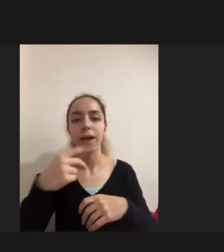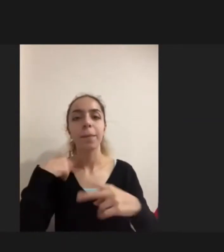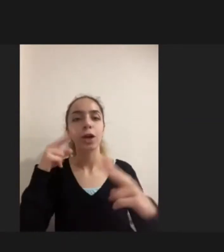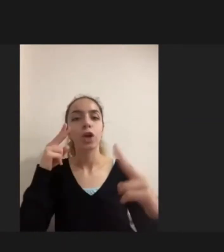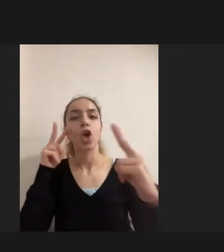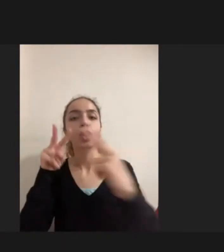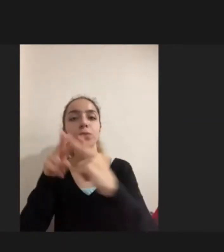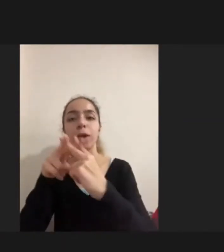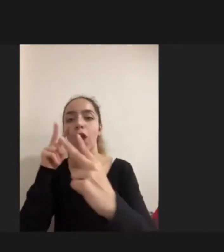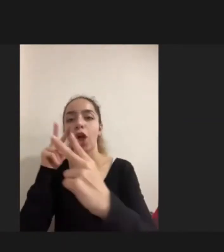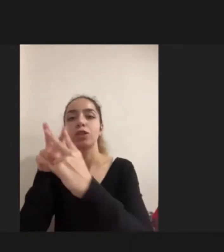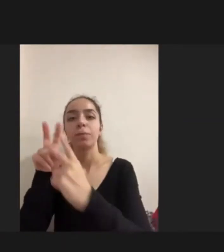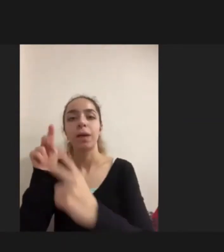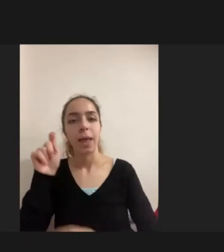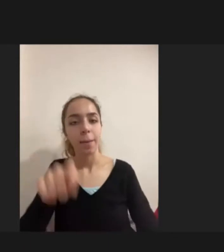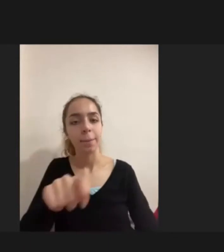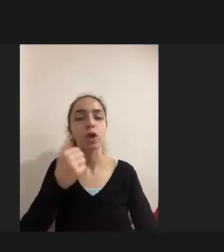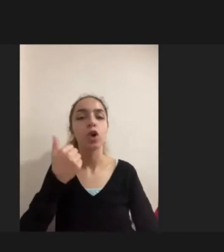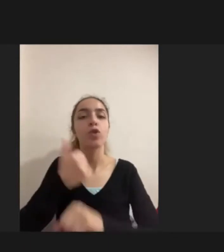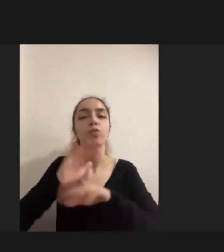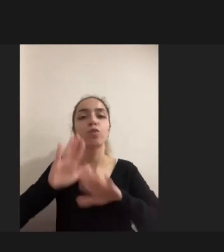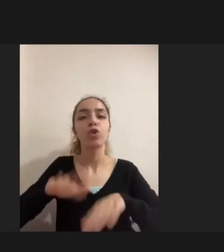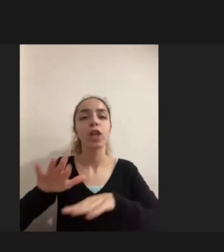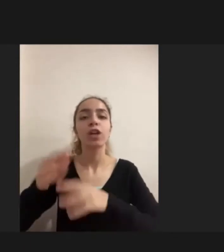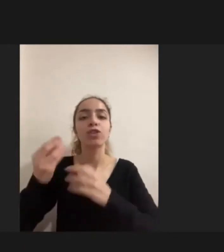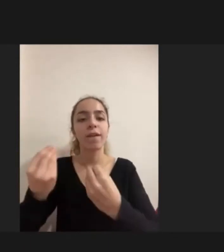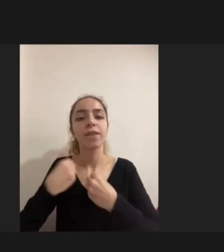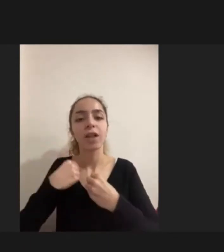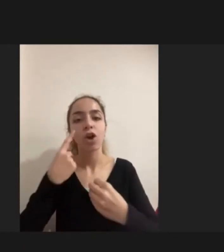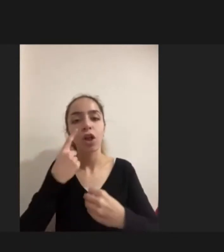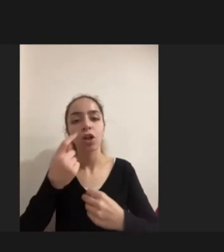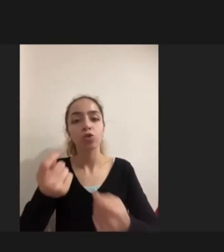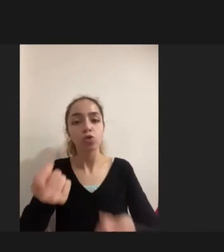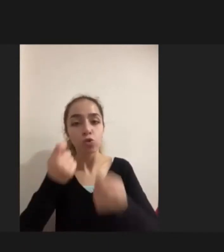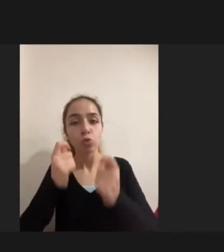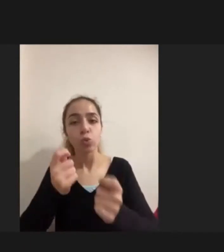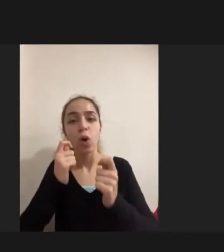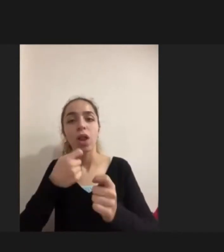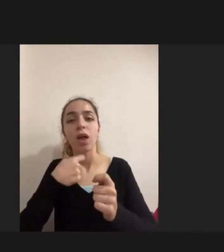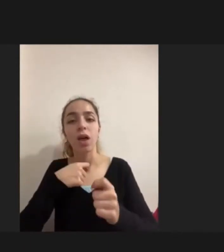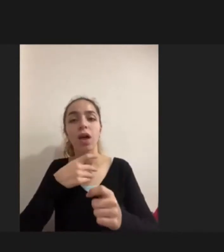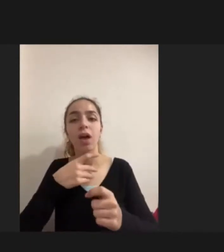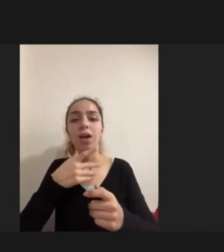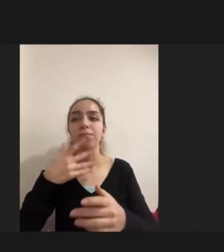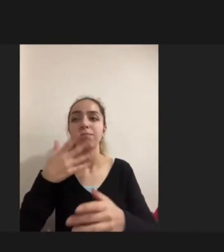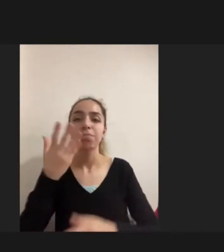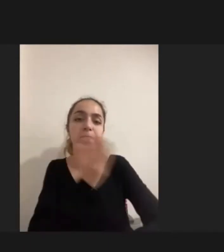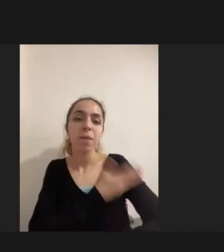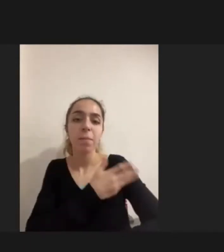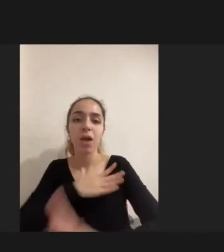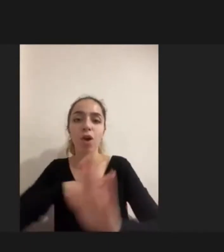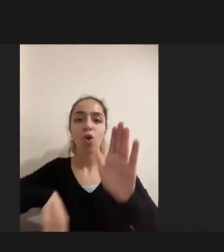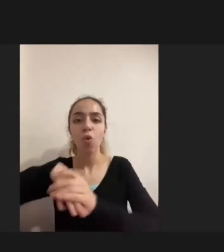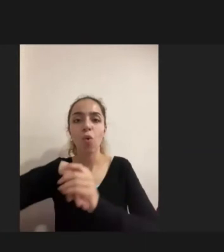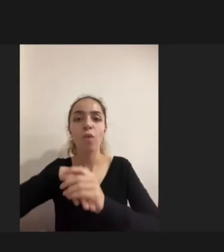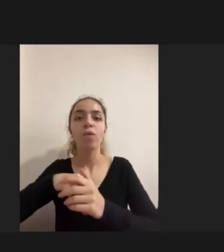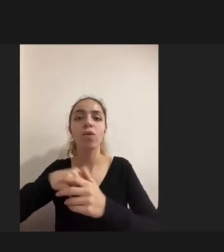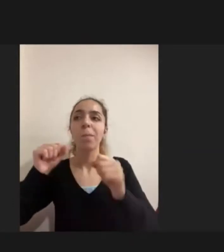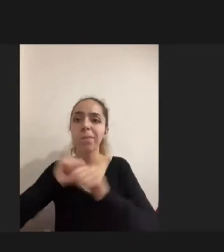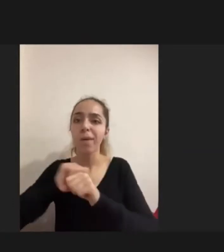Mülteciliğin getirdiği Yani zorla yerinden edilmişliğin getirdiği Bir yaşamsal deneyim ile Engelliliğin